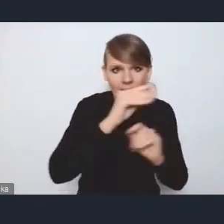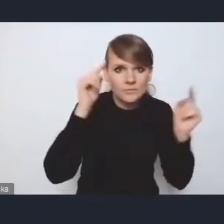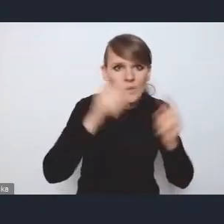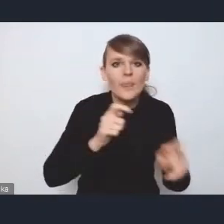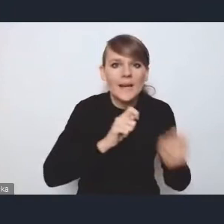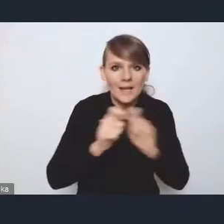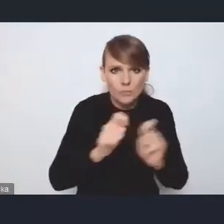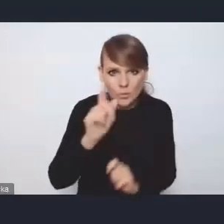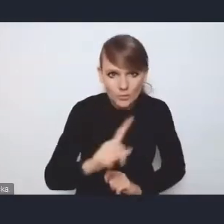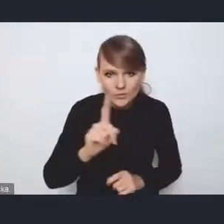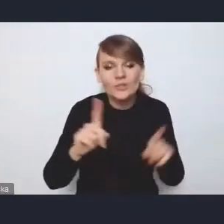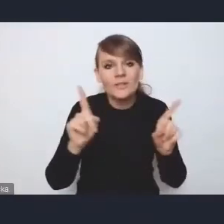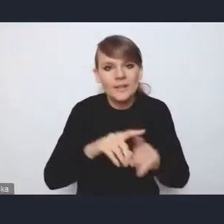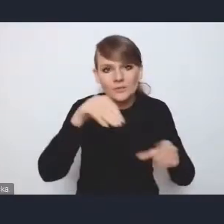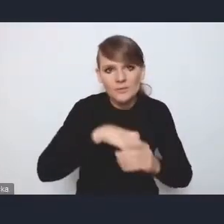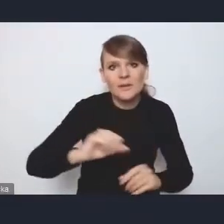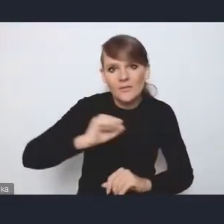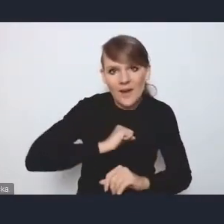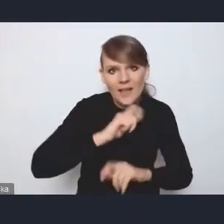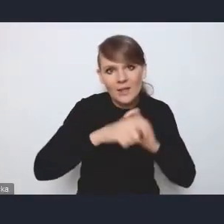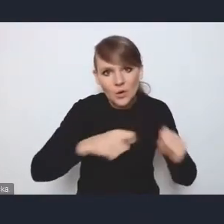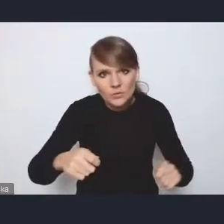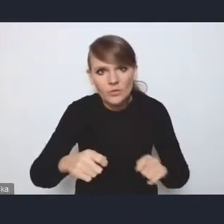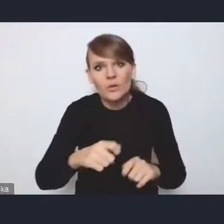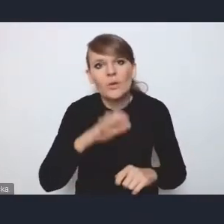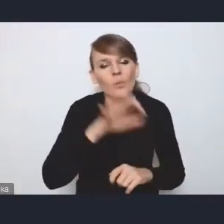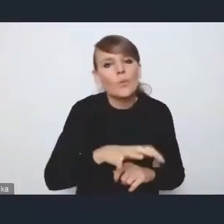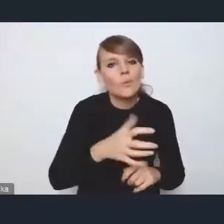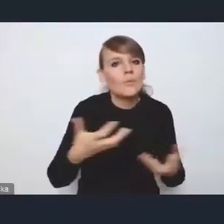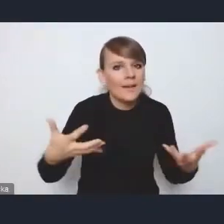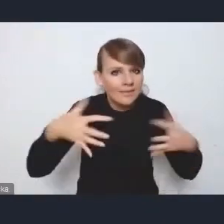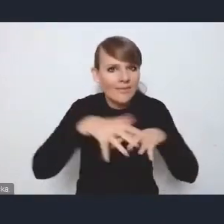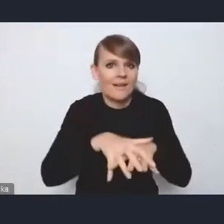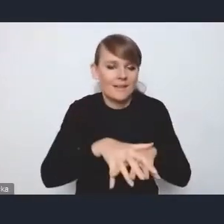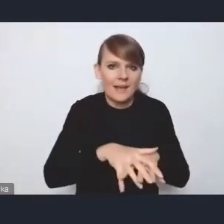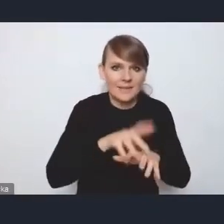są też bardzo fajne rozwiązania dotyczące integracji tego transportu,